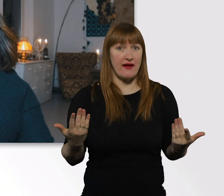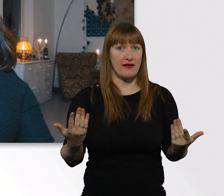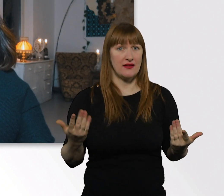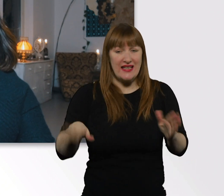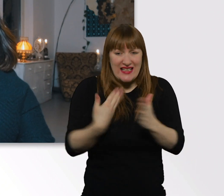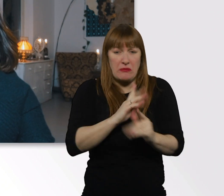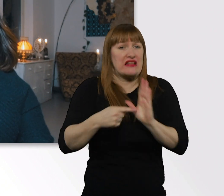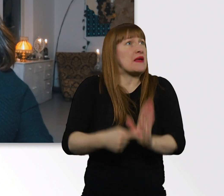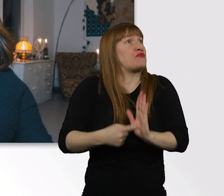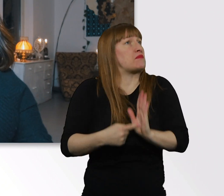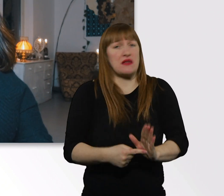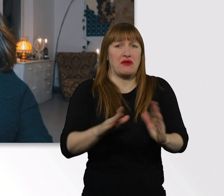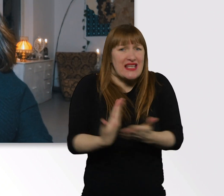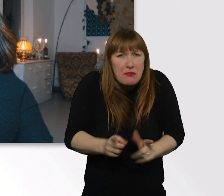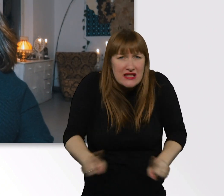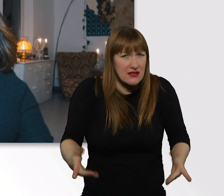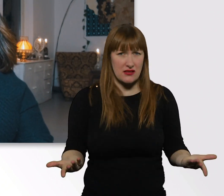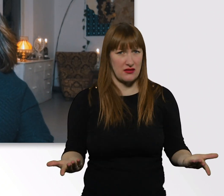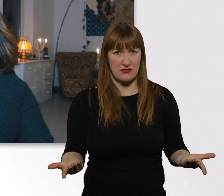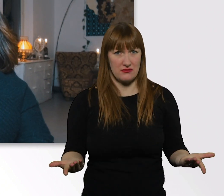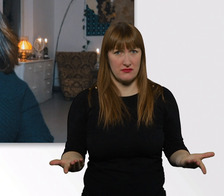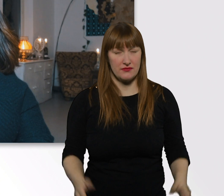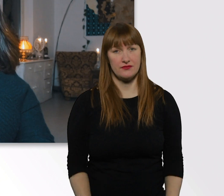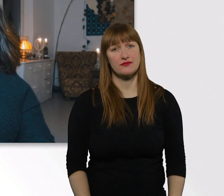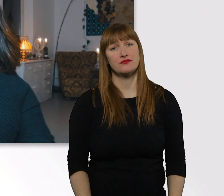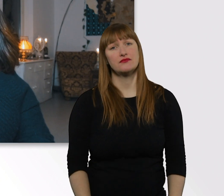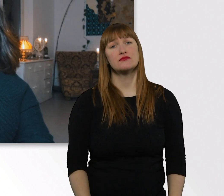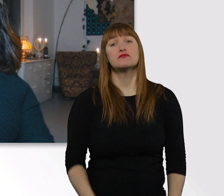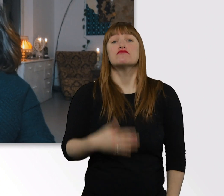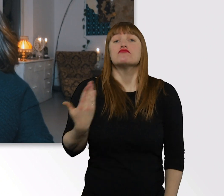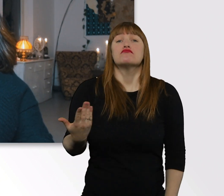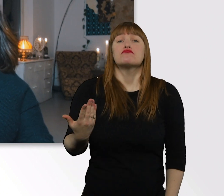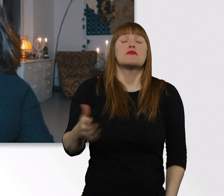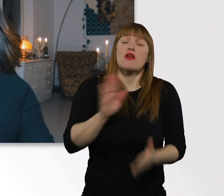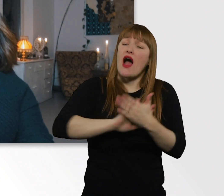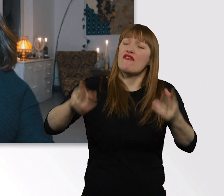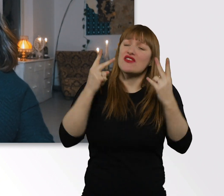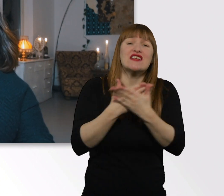Bis auf die allgemeinen Dinge, wie z.B. einfach offen zu kommunizieren.